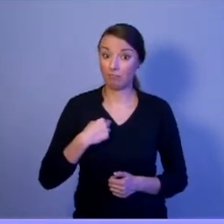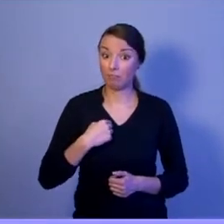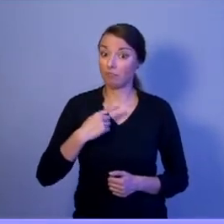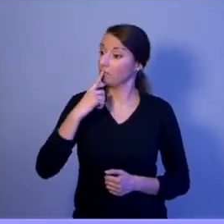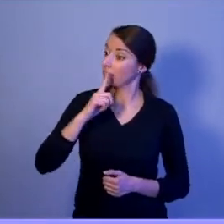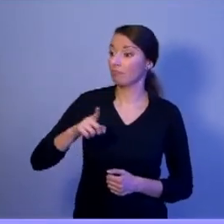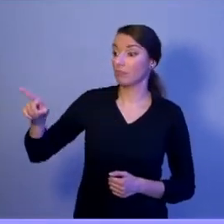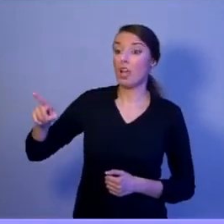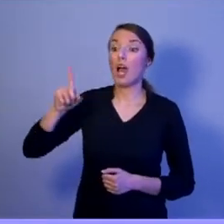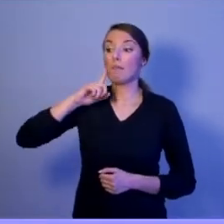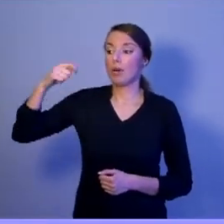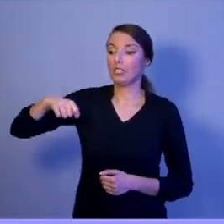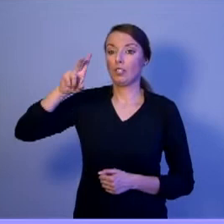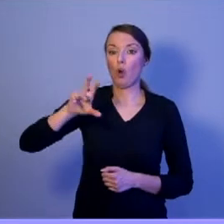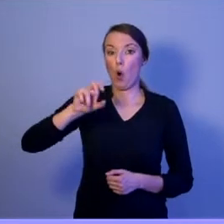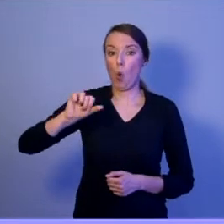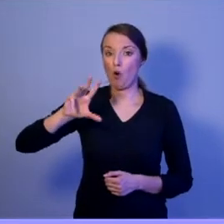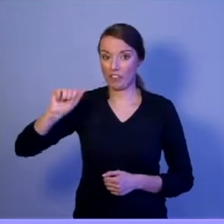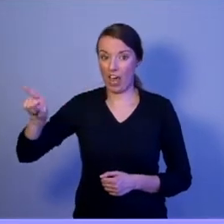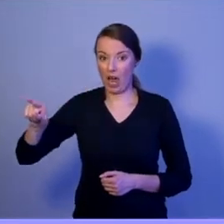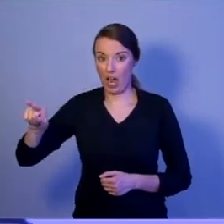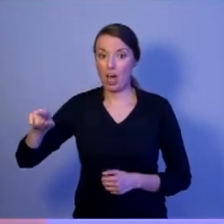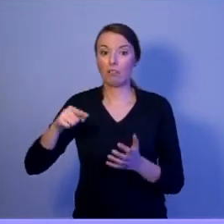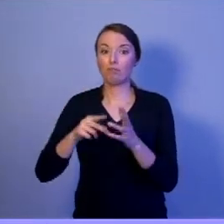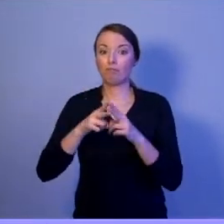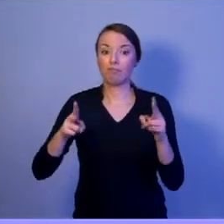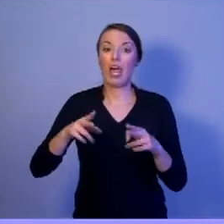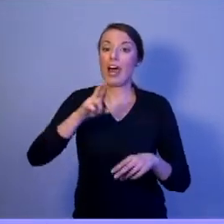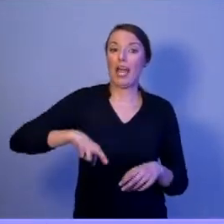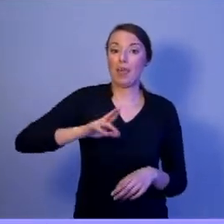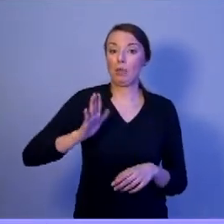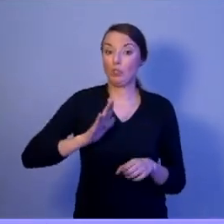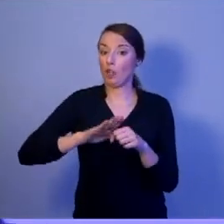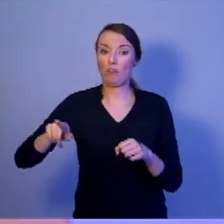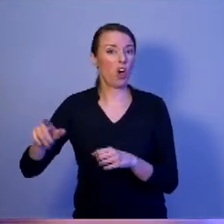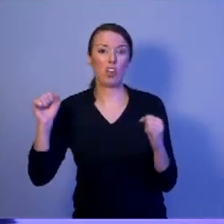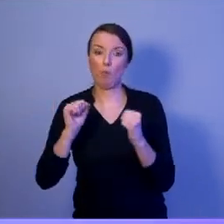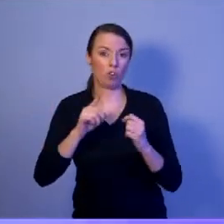w trakcie Rady Bezpieczeństwa Narodowego o kwestiach bezpieczeństwa nie tylko z rządzącymi